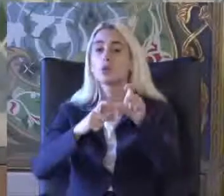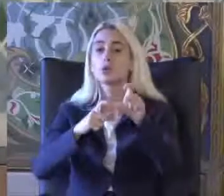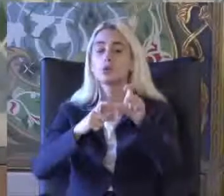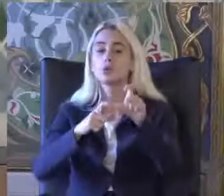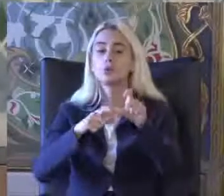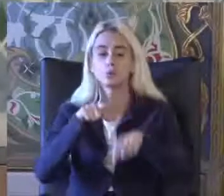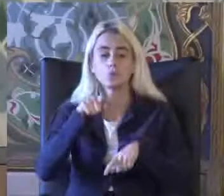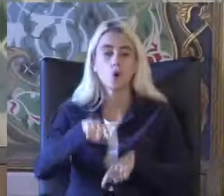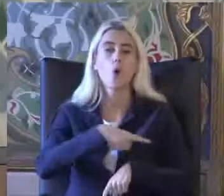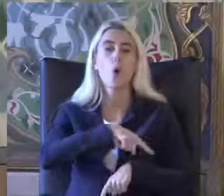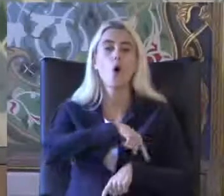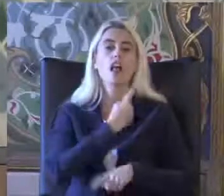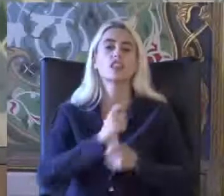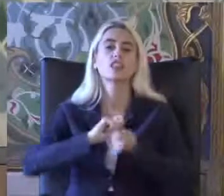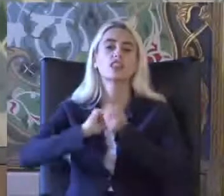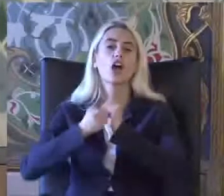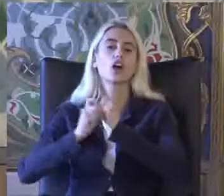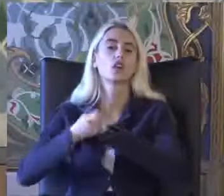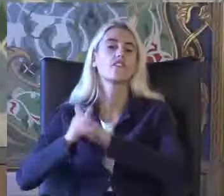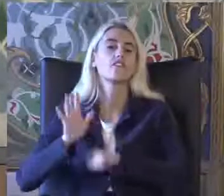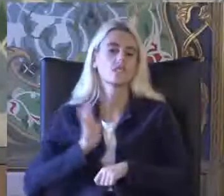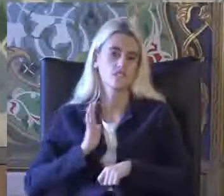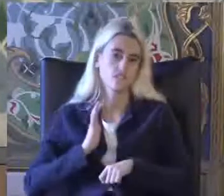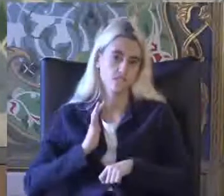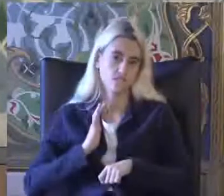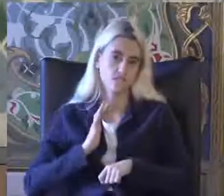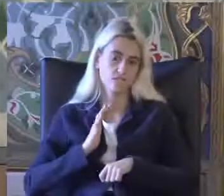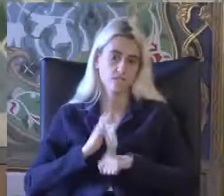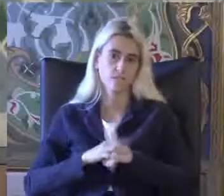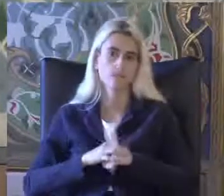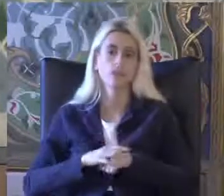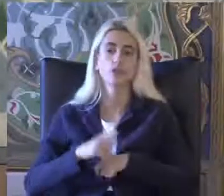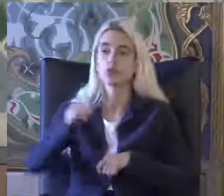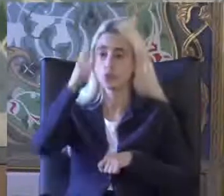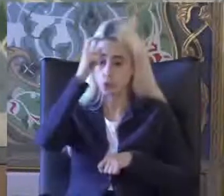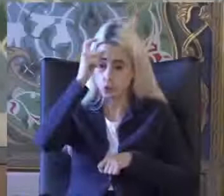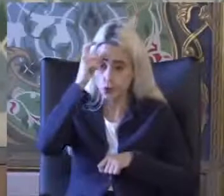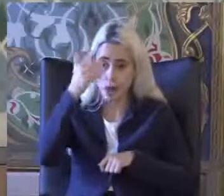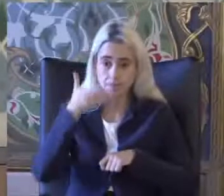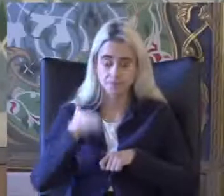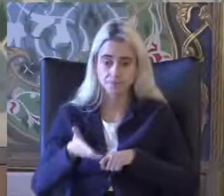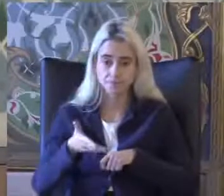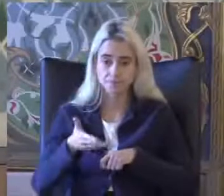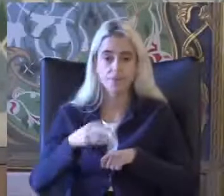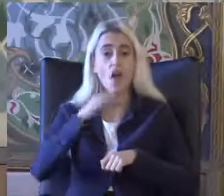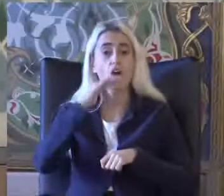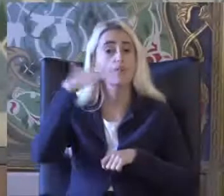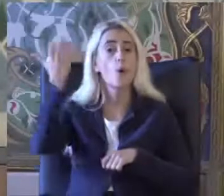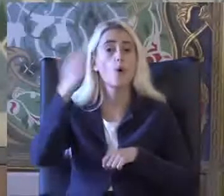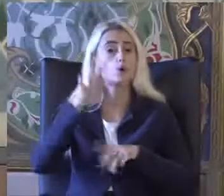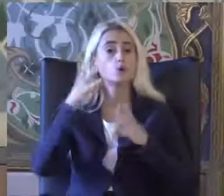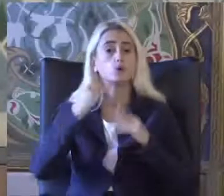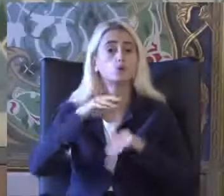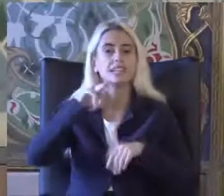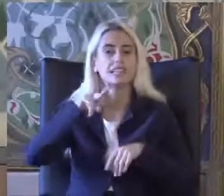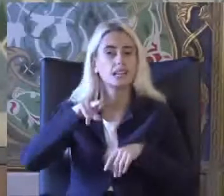Bu oran değişkenlik gösterebiliyor Türkiye'de Avrupa'da olduğu gibi